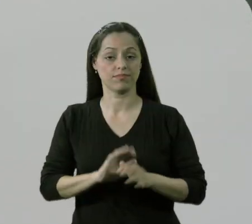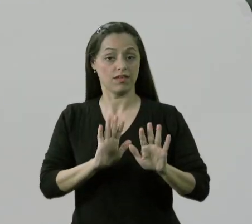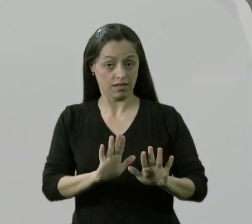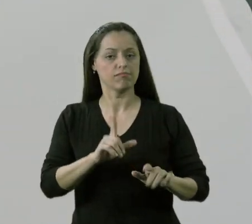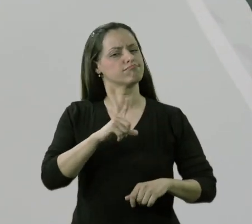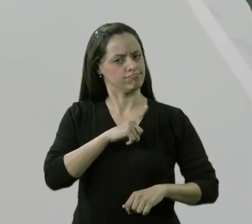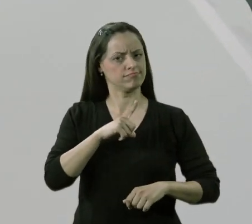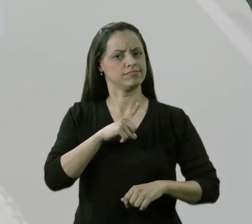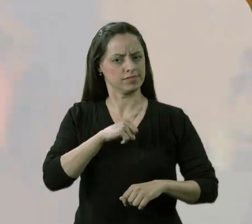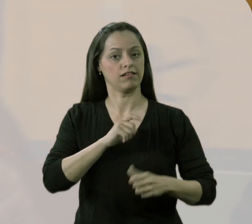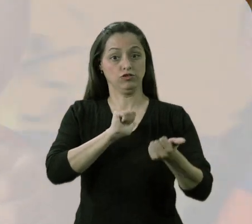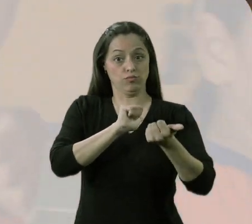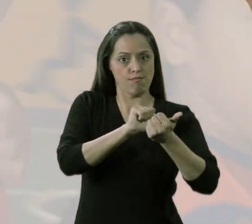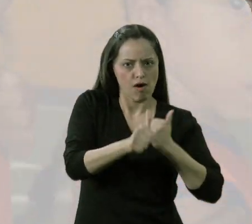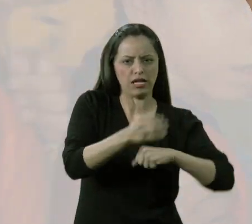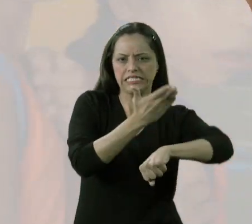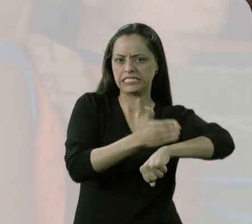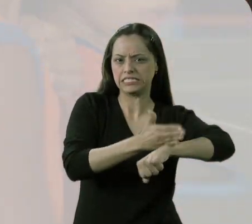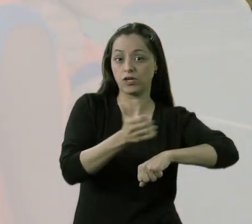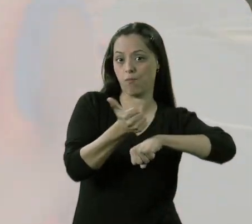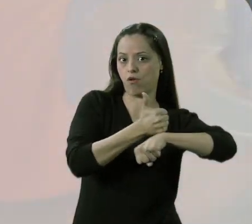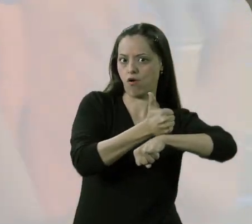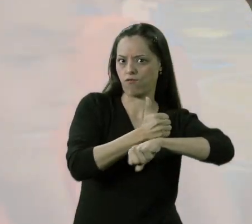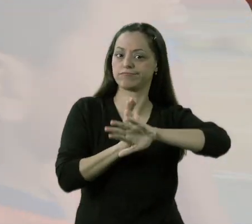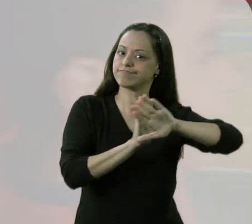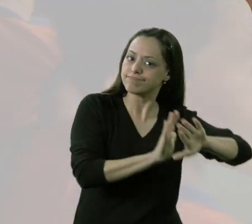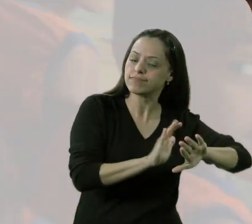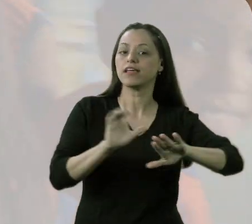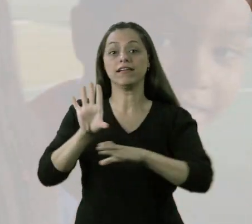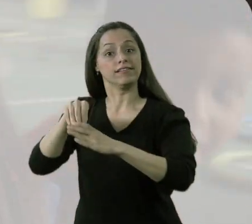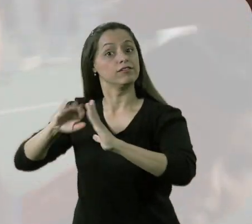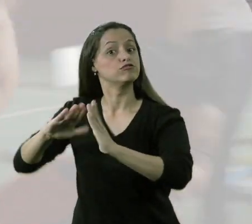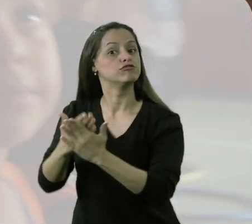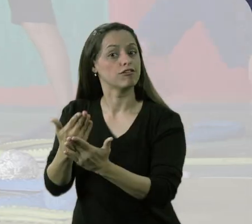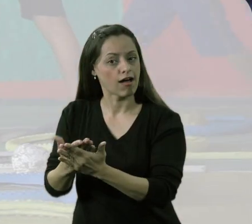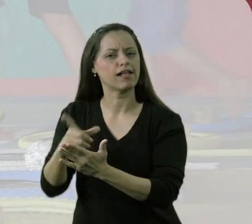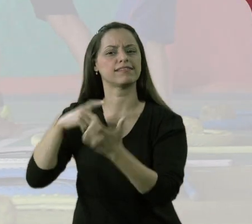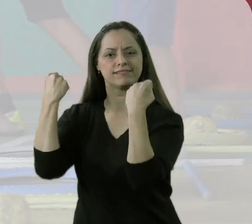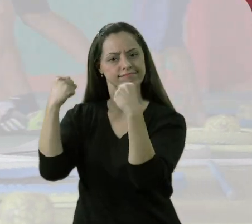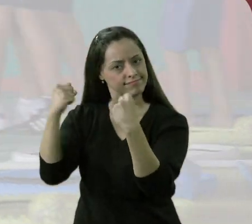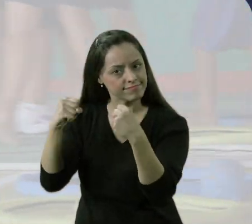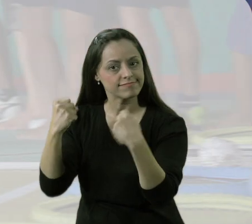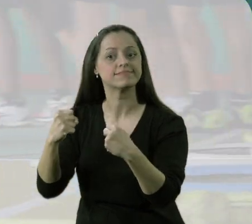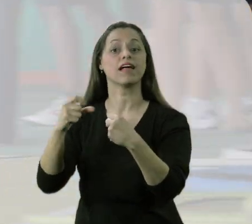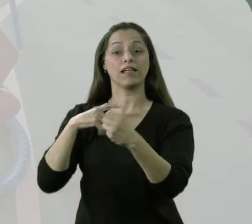Tem um esporte que aponta para o treinamento desportivo e tem um esporte, uma atividade física, lúdica,